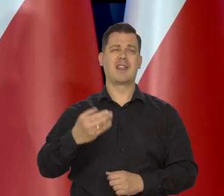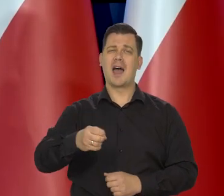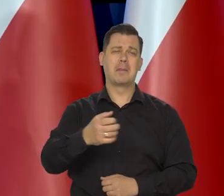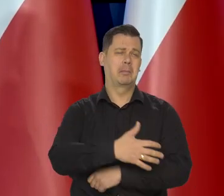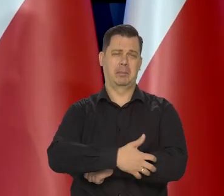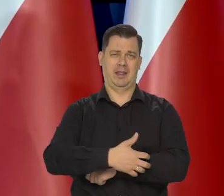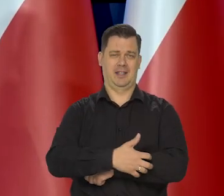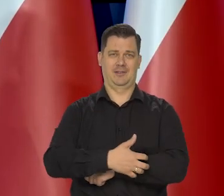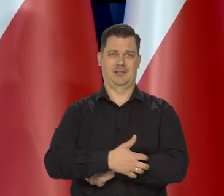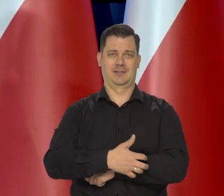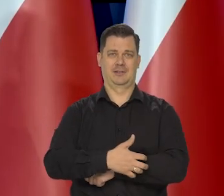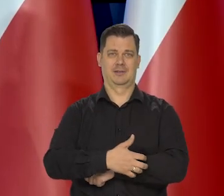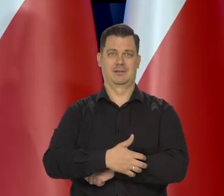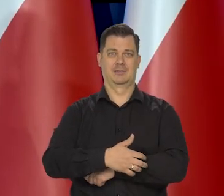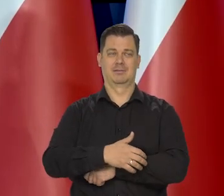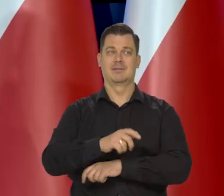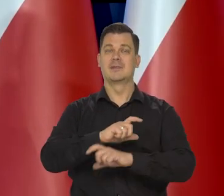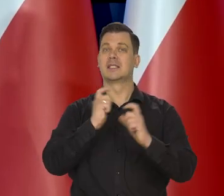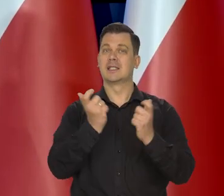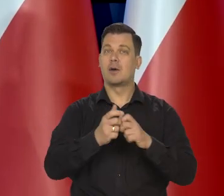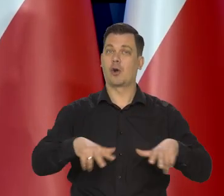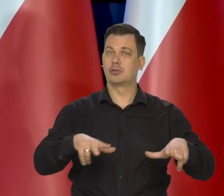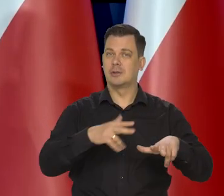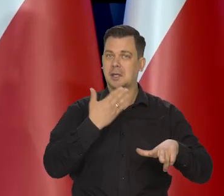Z niepełnych rodzin i ze skrajnej biedy.